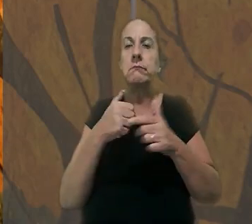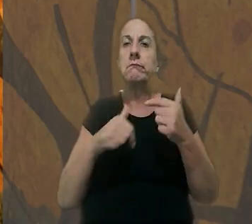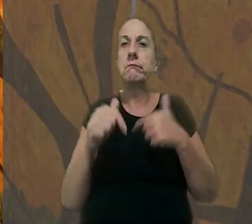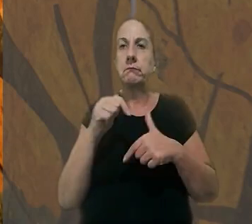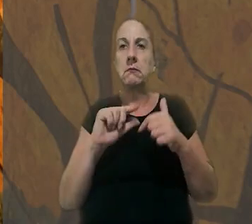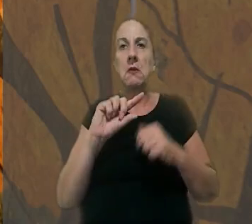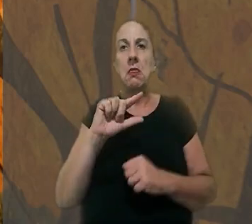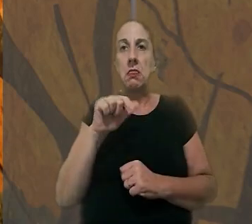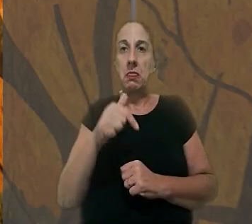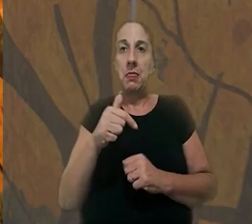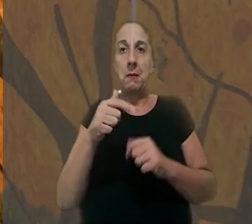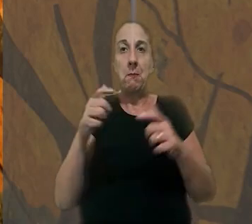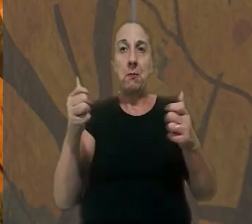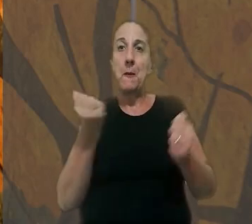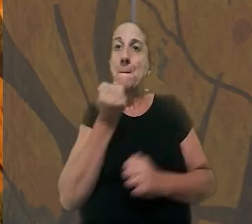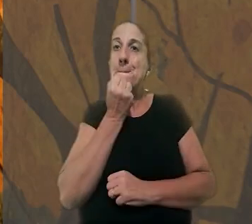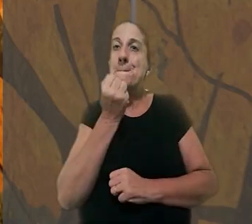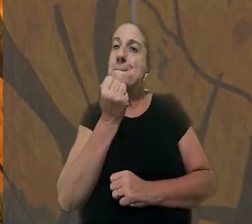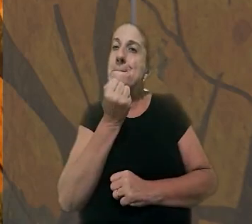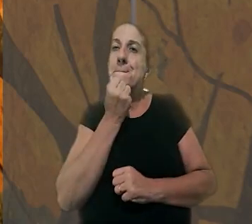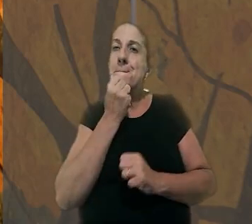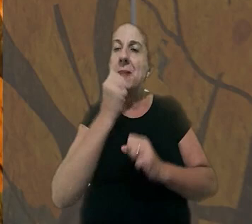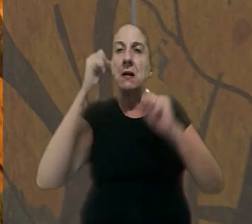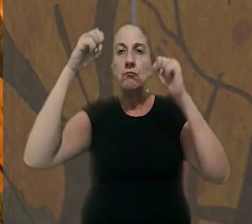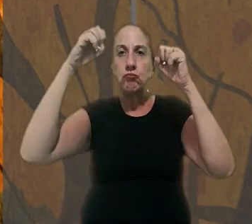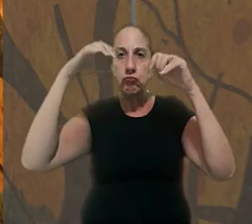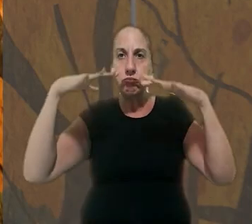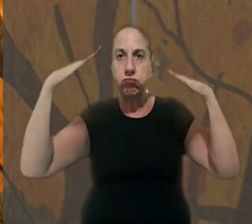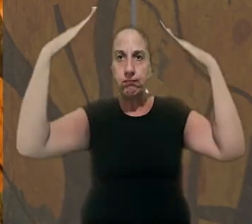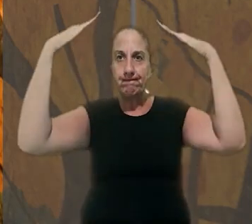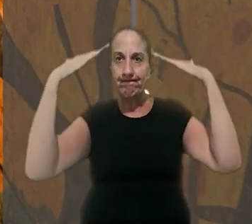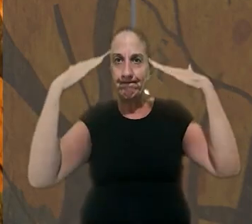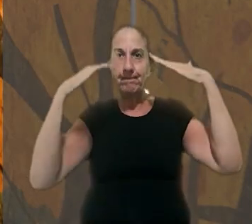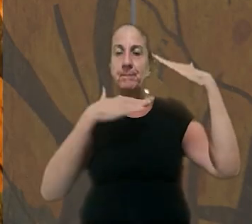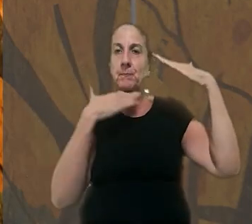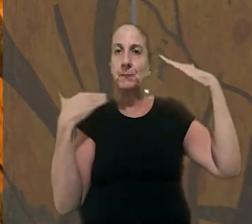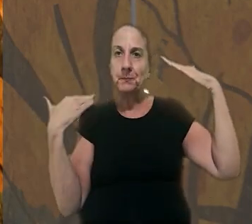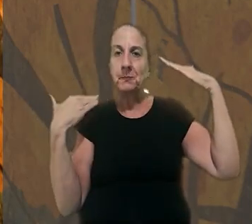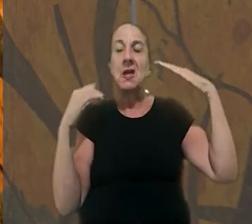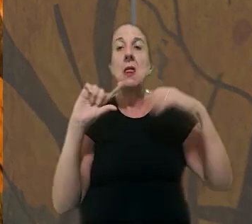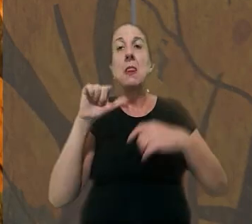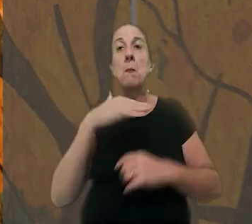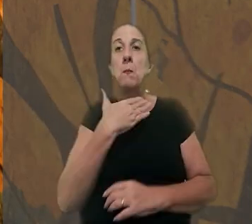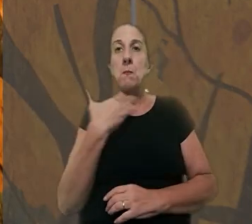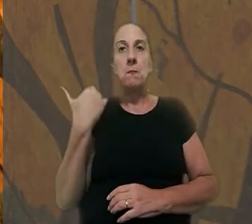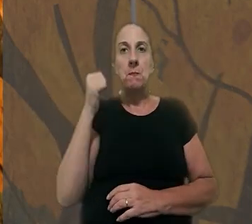acidente de trabalho, após uma laje pré-moldada de concreto se soltar e cair sobre ele. Após a morte,